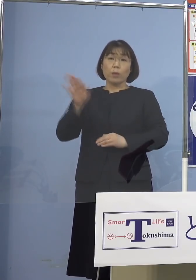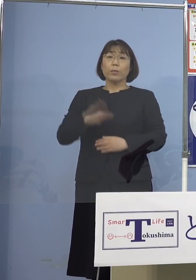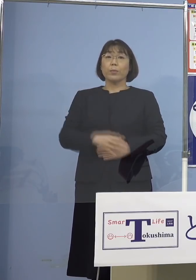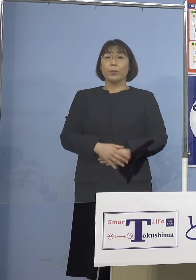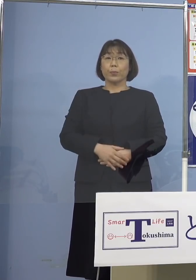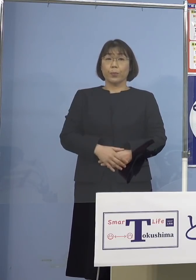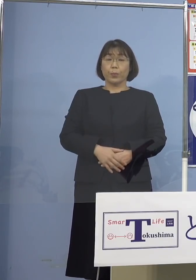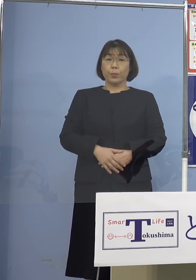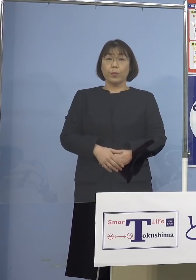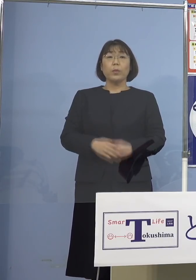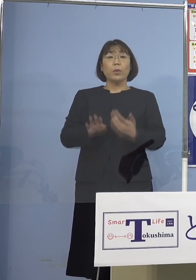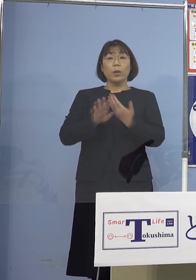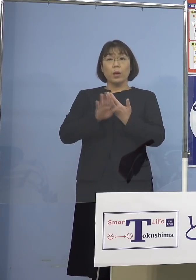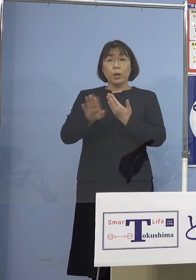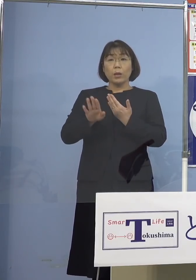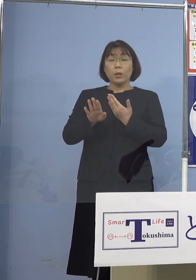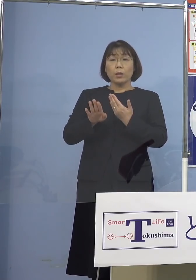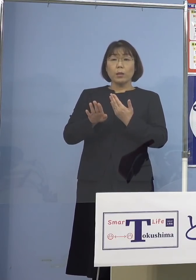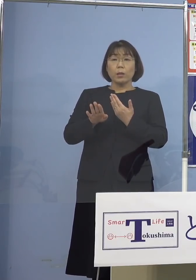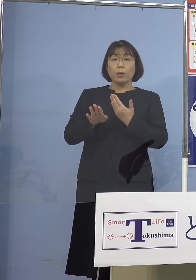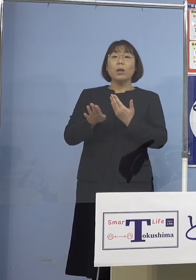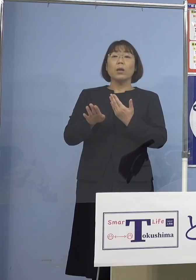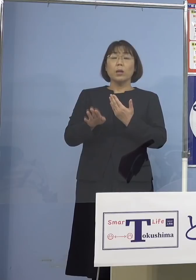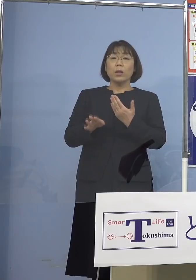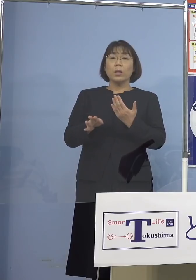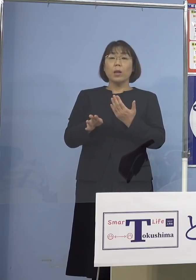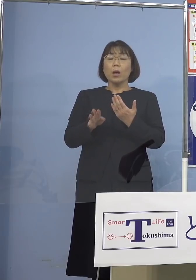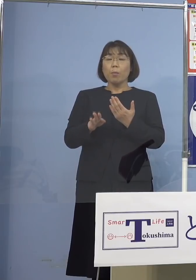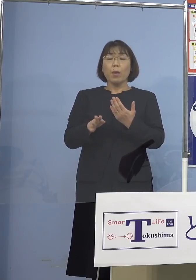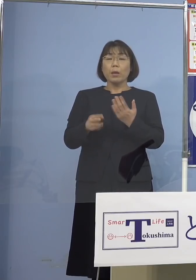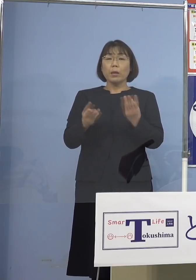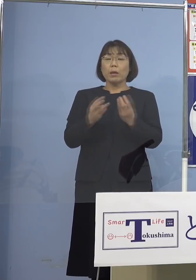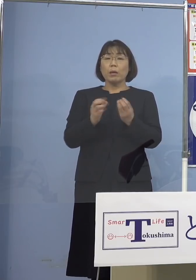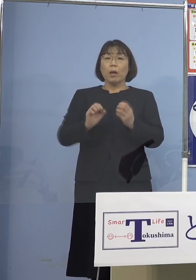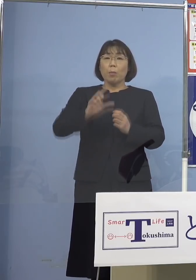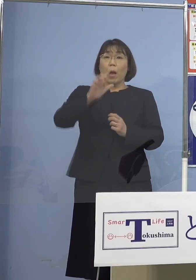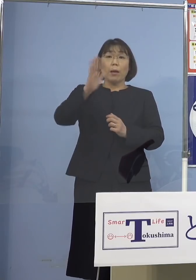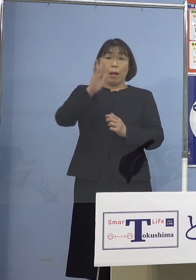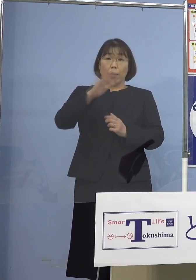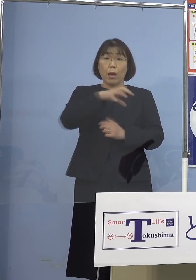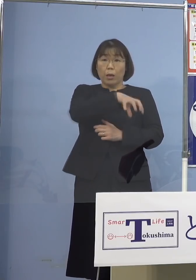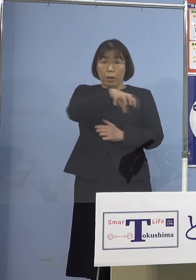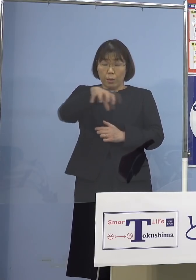それ以外あまり多く出てこなかったところ そうしたところについては